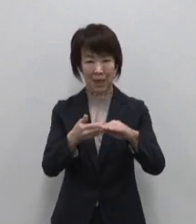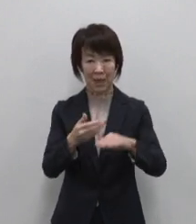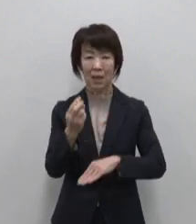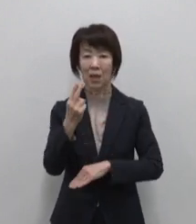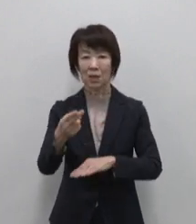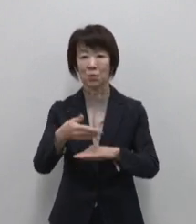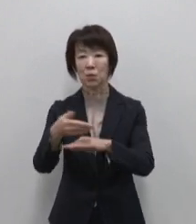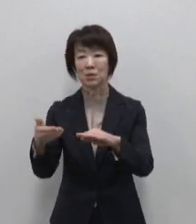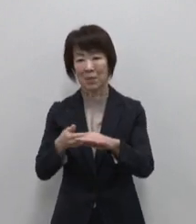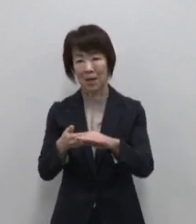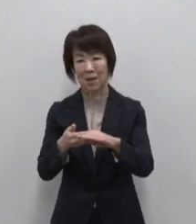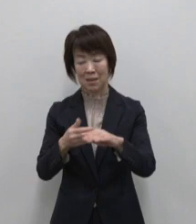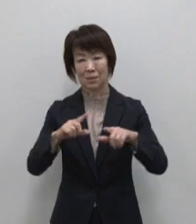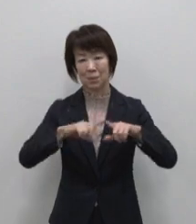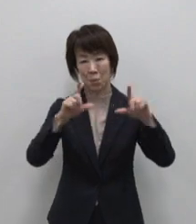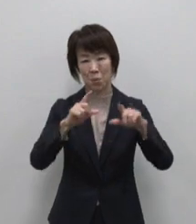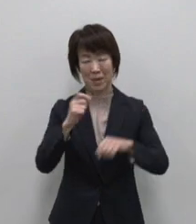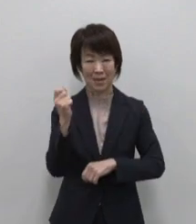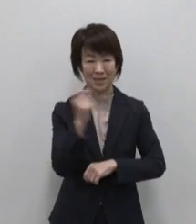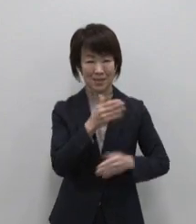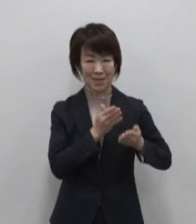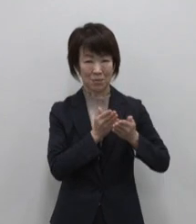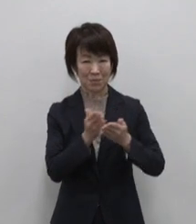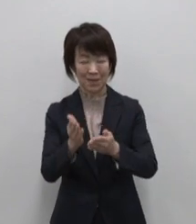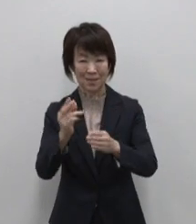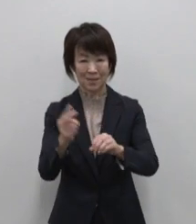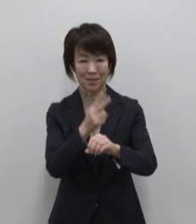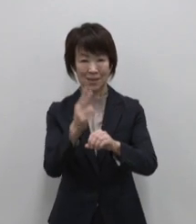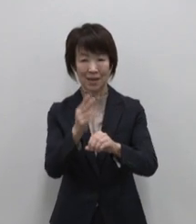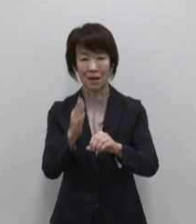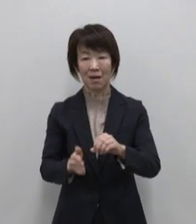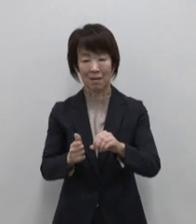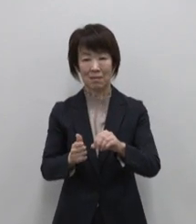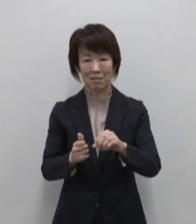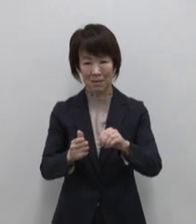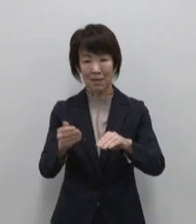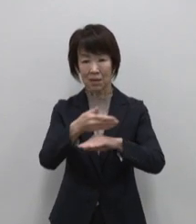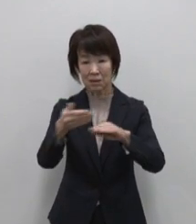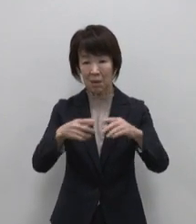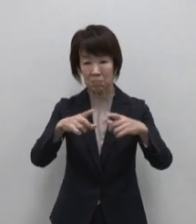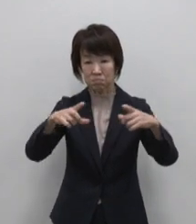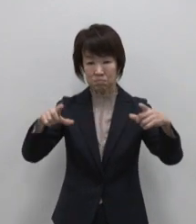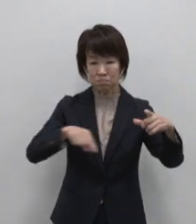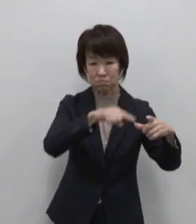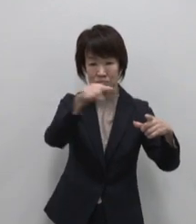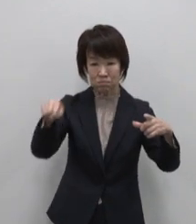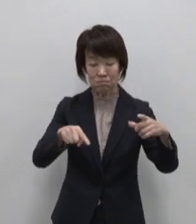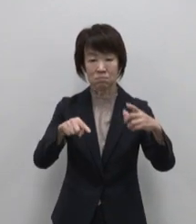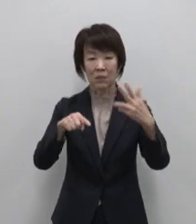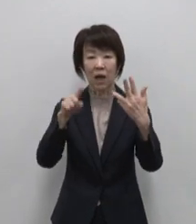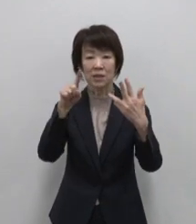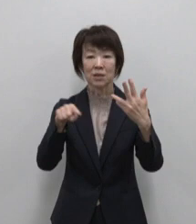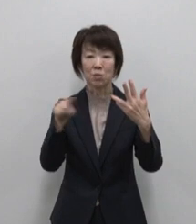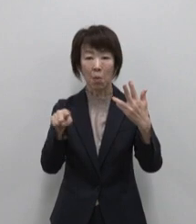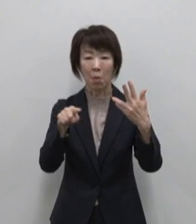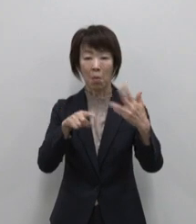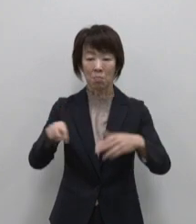東京からジェット船で2時間半 周囲8キロにも満たない 歩いて回れる ほどの小さな島は